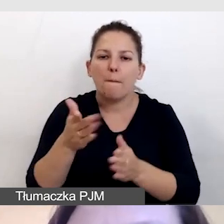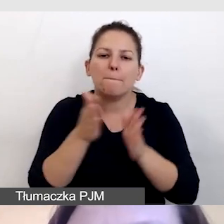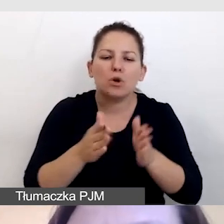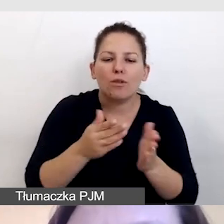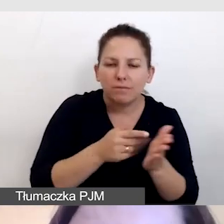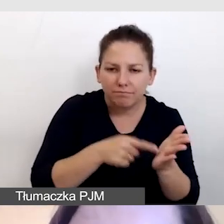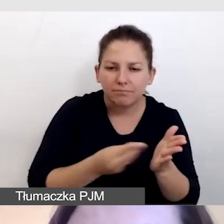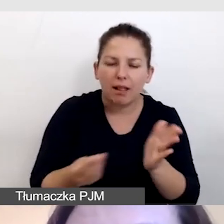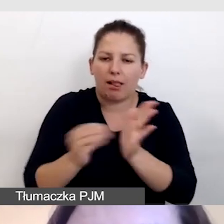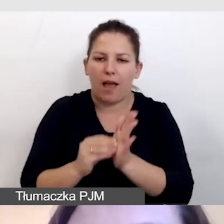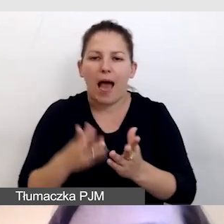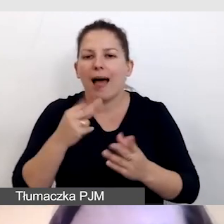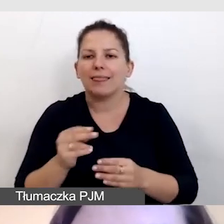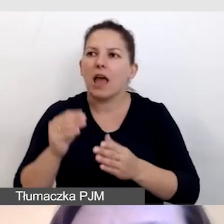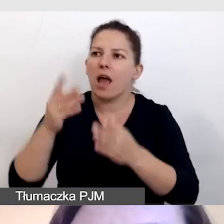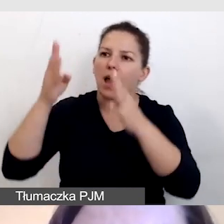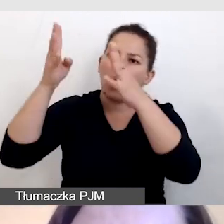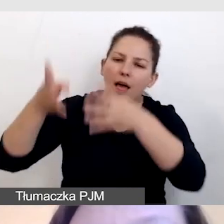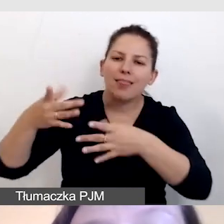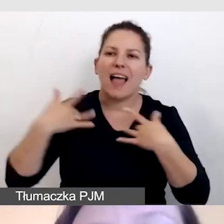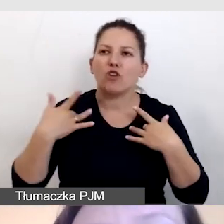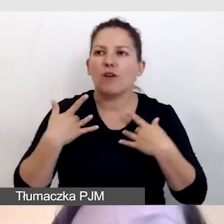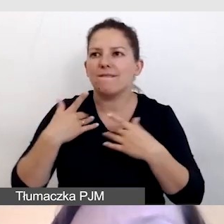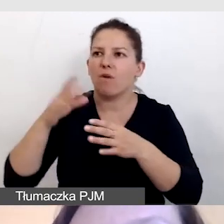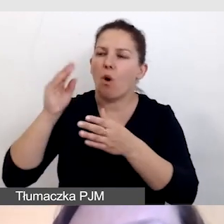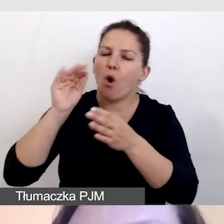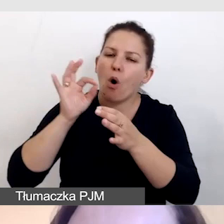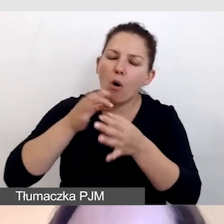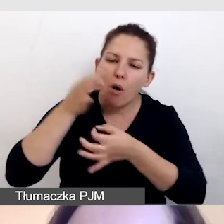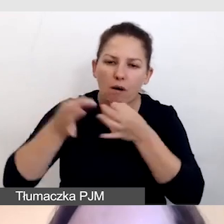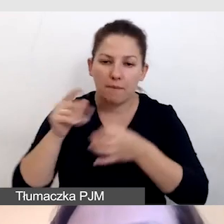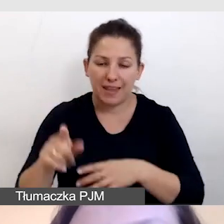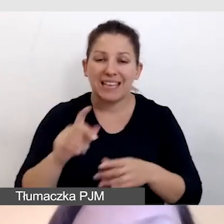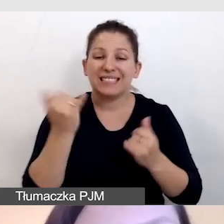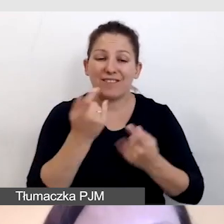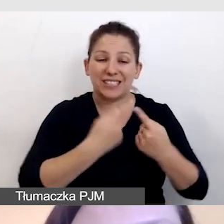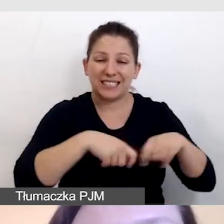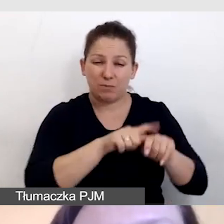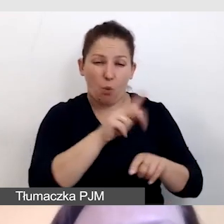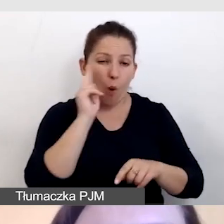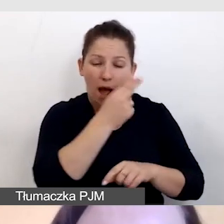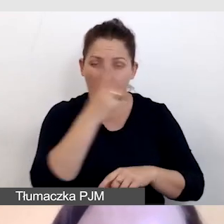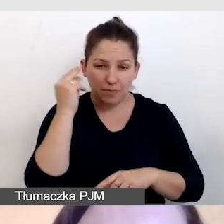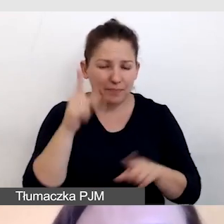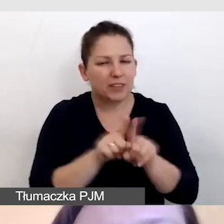A nie tworzyć opis na żywo. Zawsze audiodeskryptorowi, jak każdemu innemu tłumaczowi,